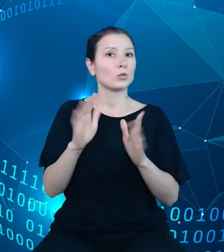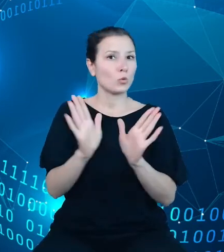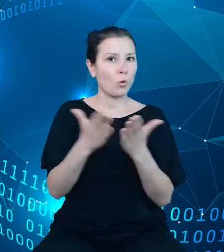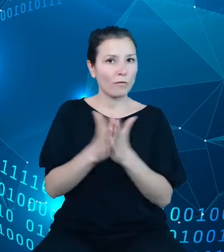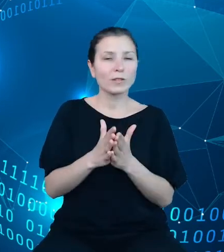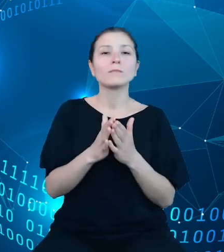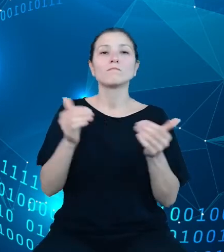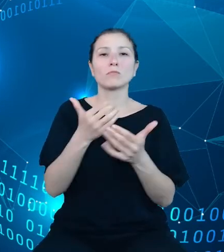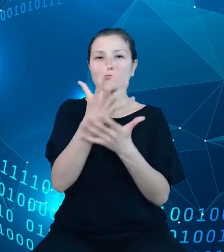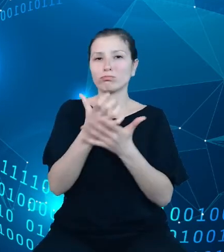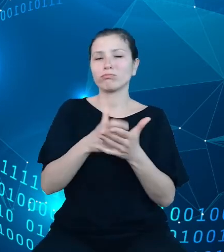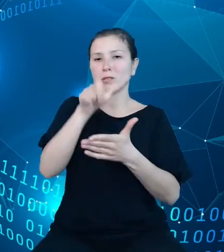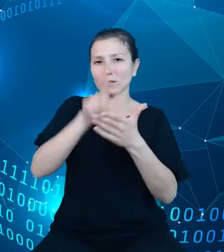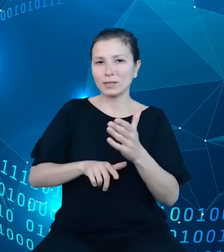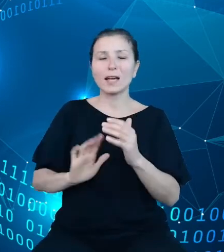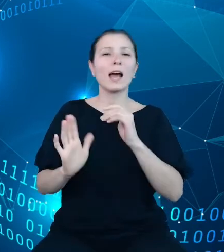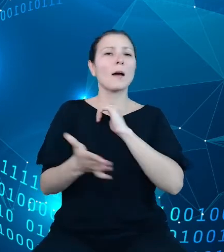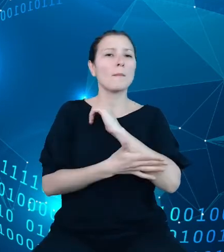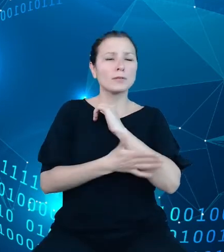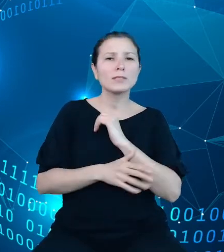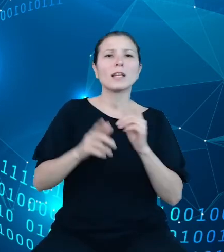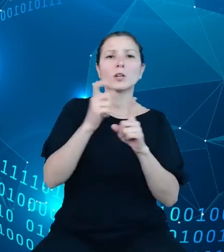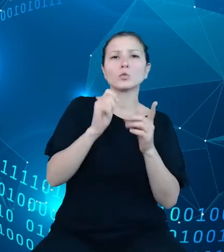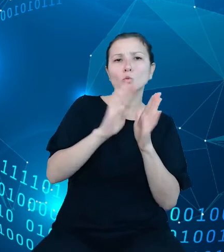słownika: data, okresy, typy informacji, brak wartości, tajność oraz